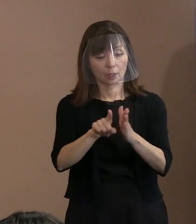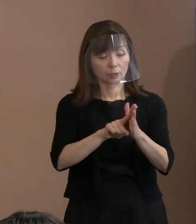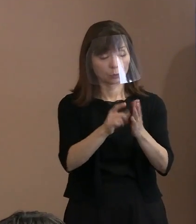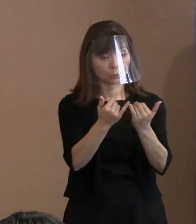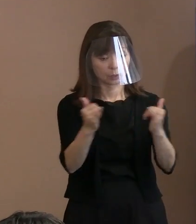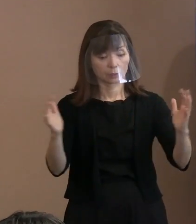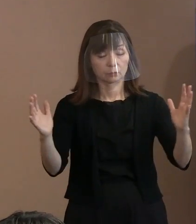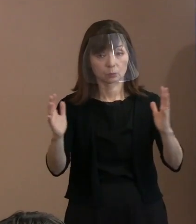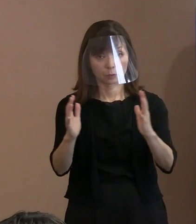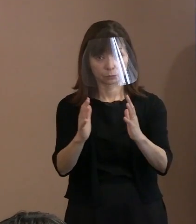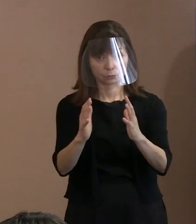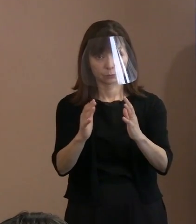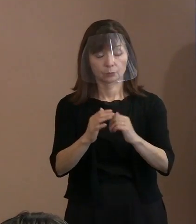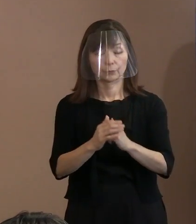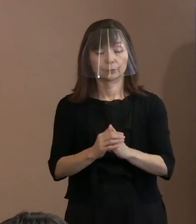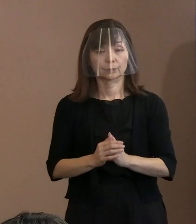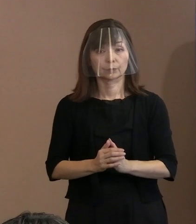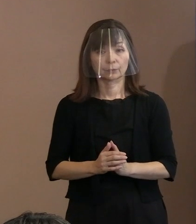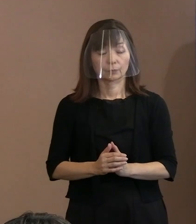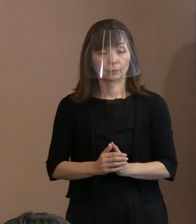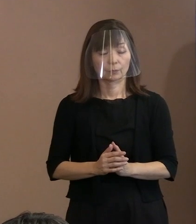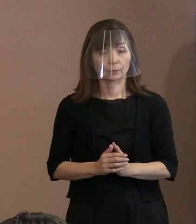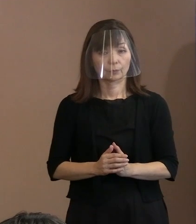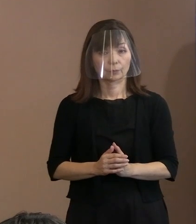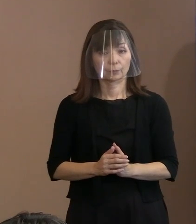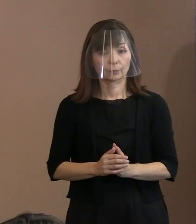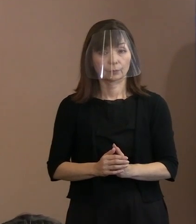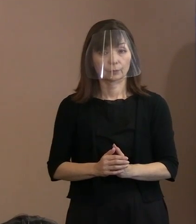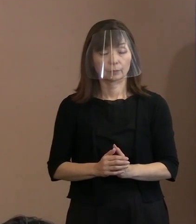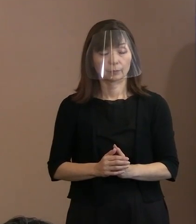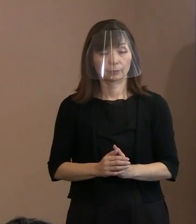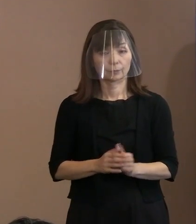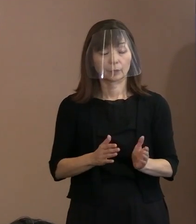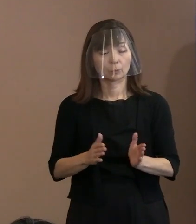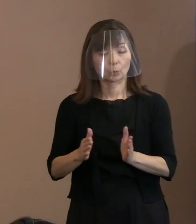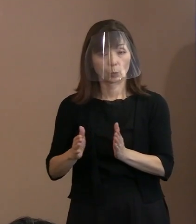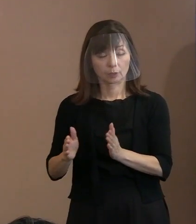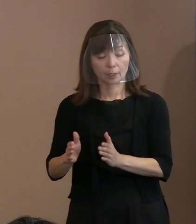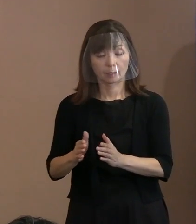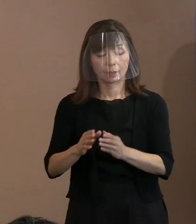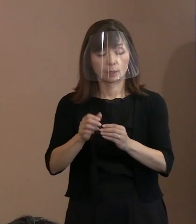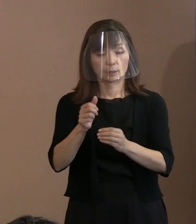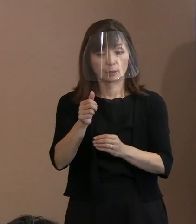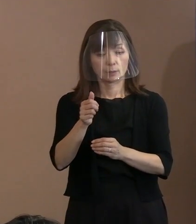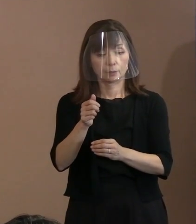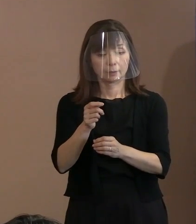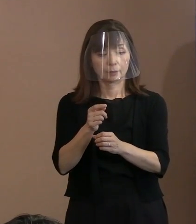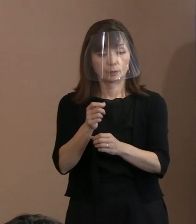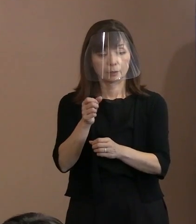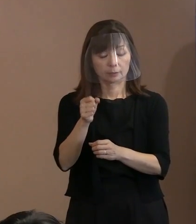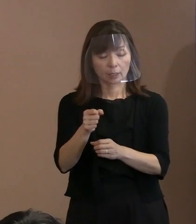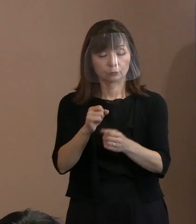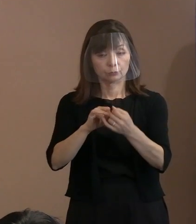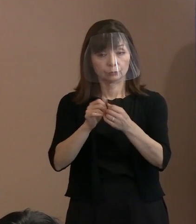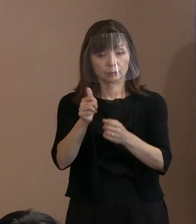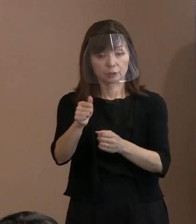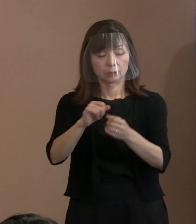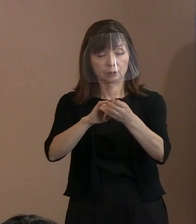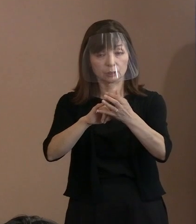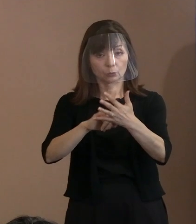そして一方で (核兵器)禁止条約の最後の宣言文などでは､